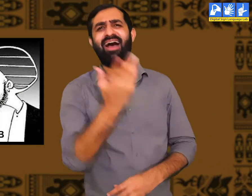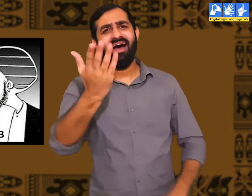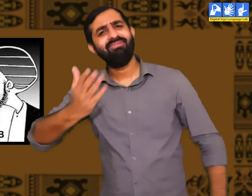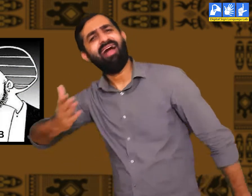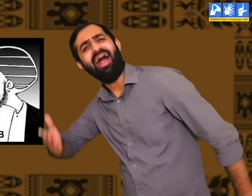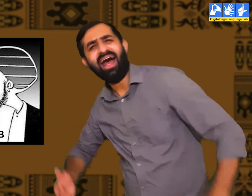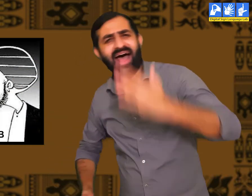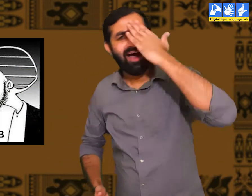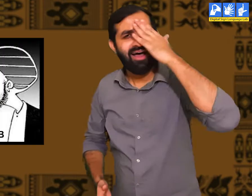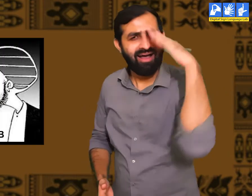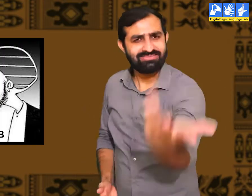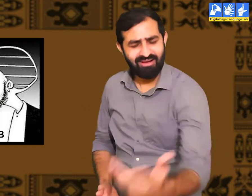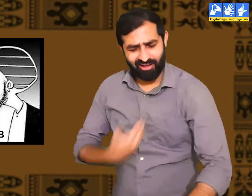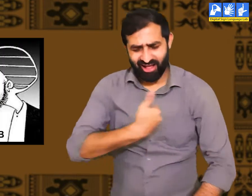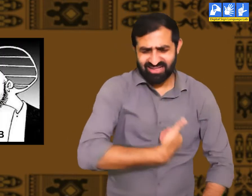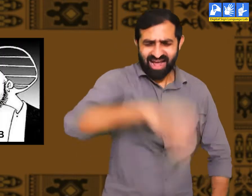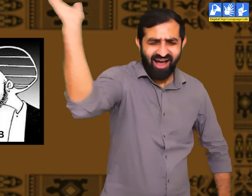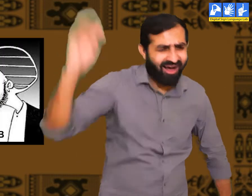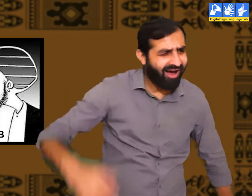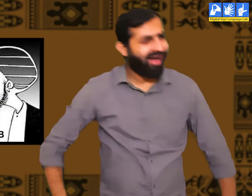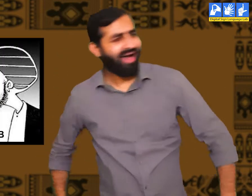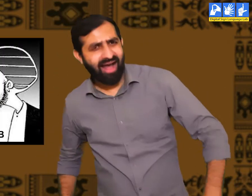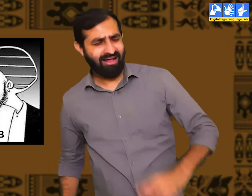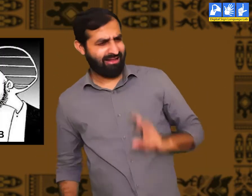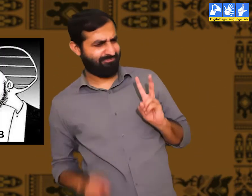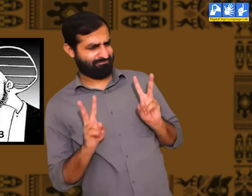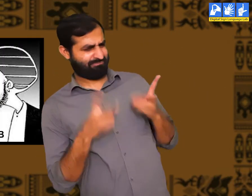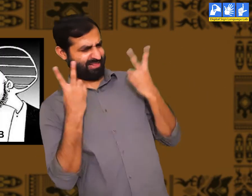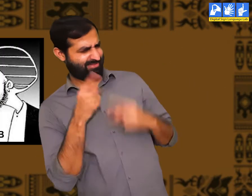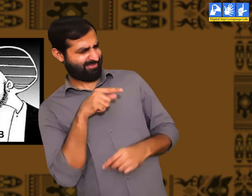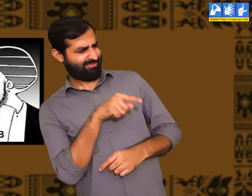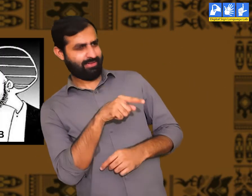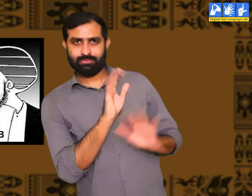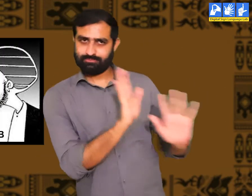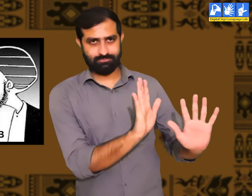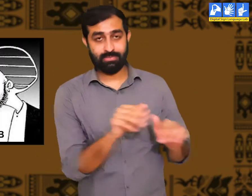इस प्रकार के लोग असभ्य होते हैं जो दूसरों का हमेशा निरादर करते हैं।